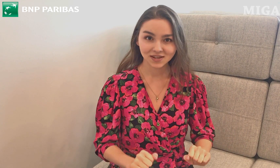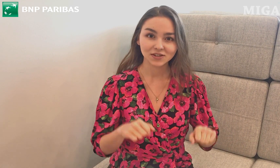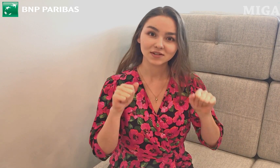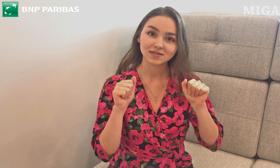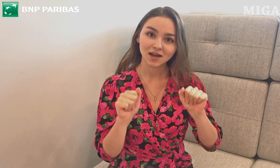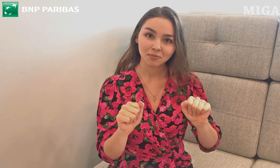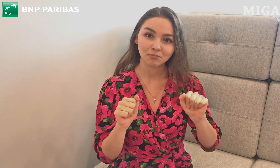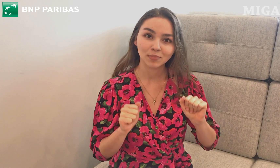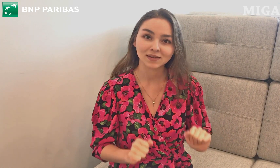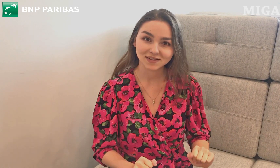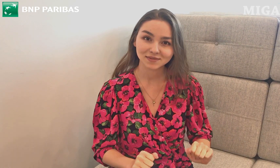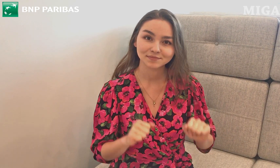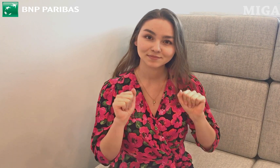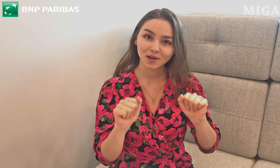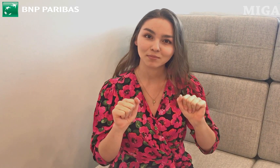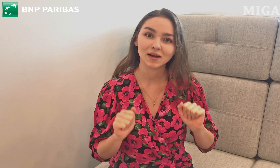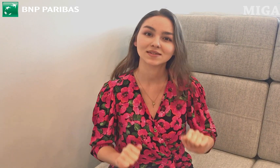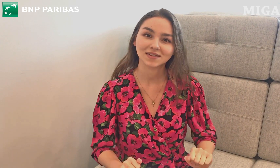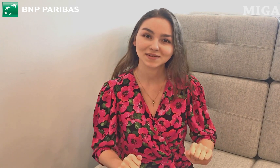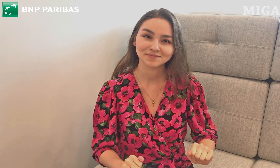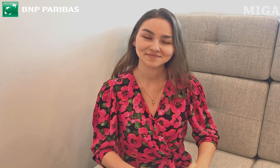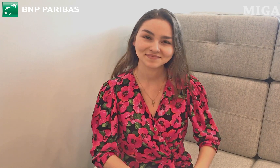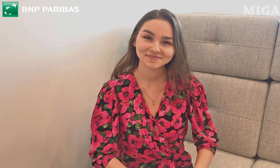I to jest "bank".